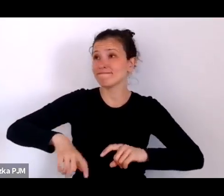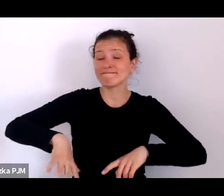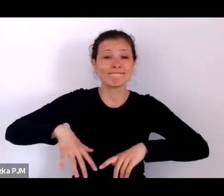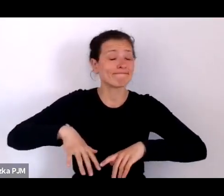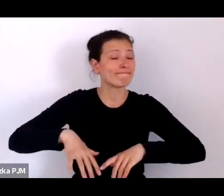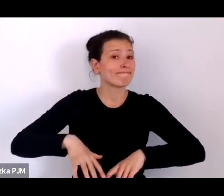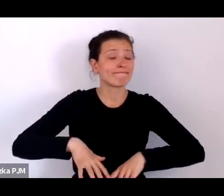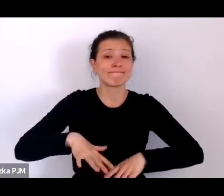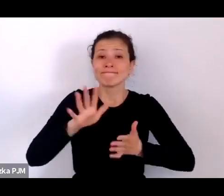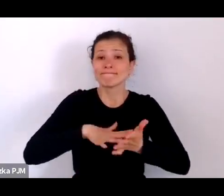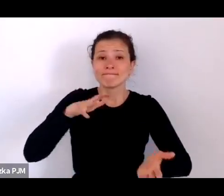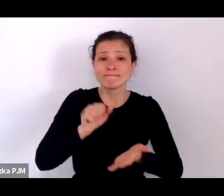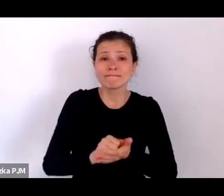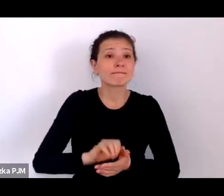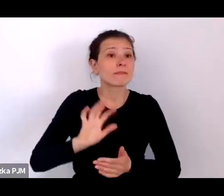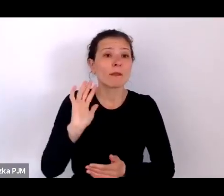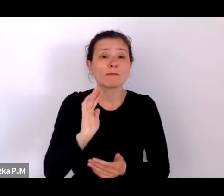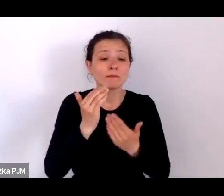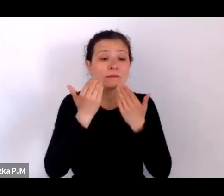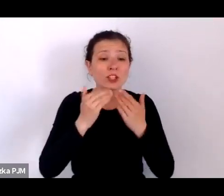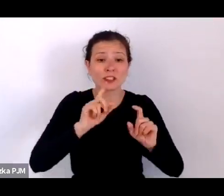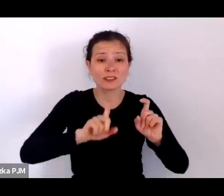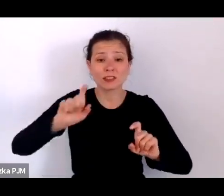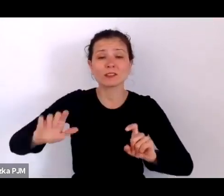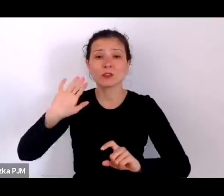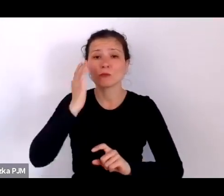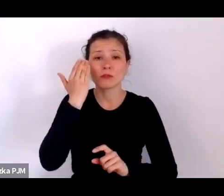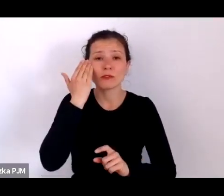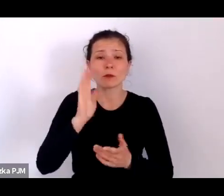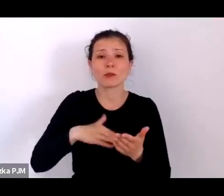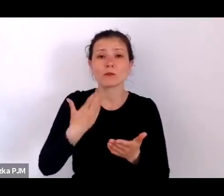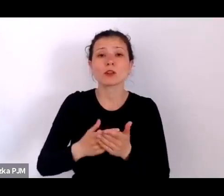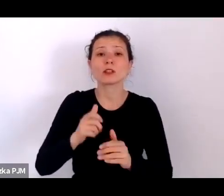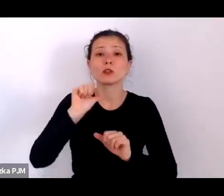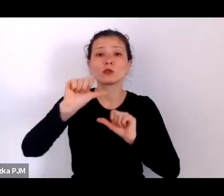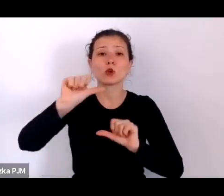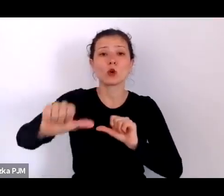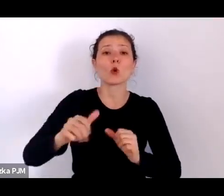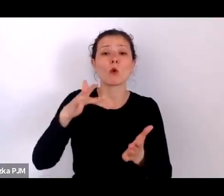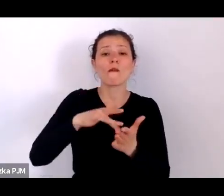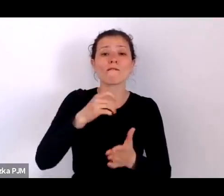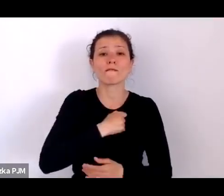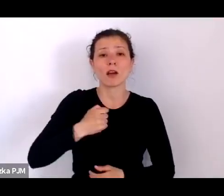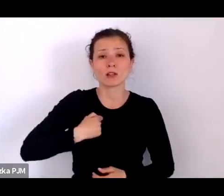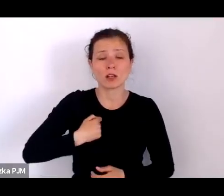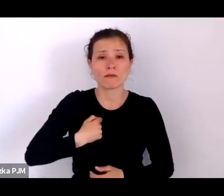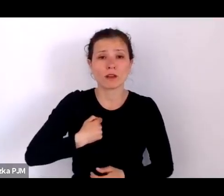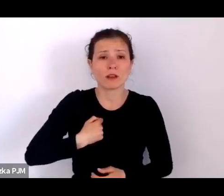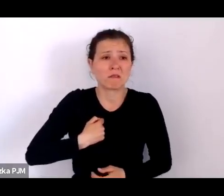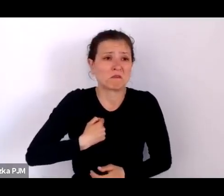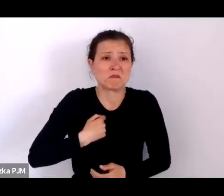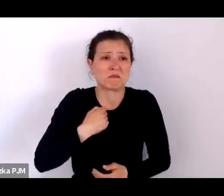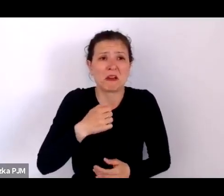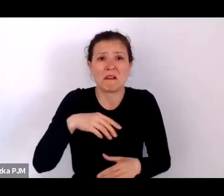Np. dowiadujemy się, że co roku w Warszawie, która miała zaledwie 1mln 200 tys mieszkańców